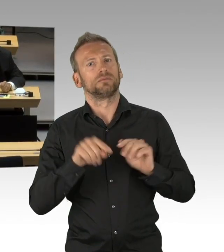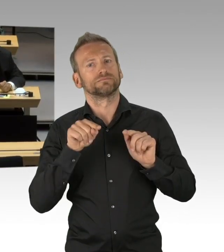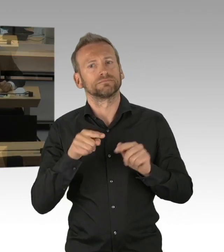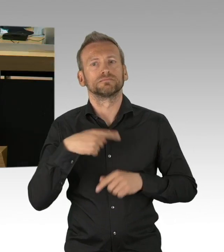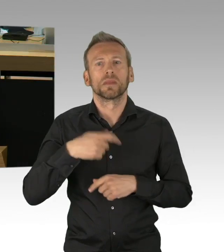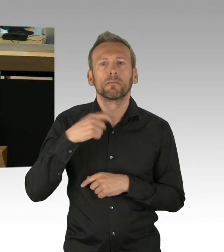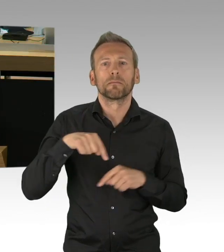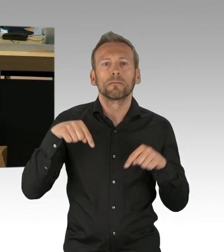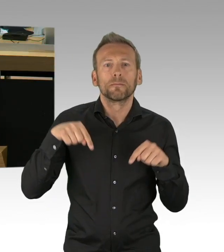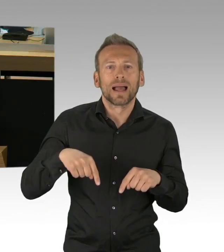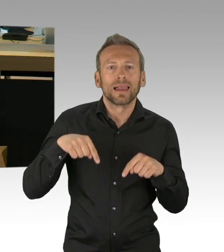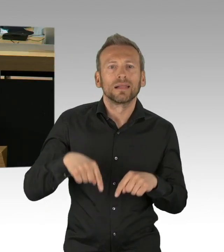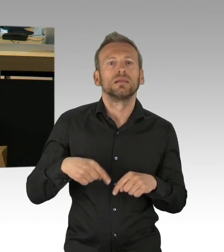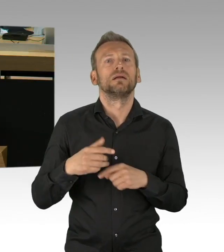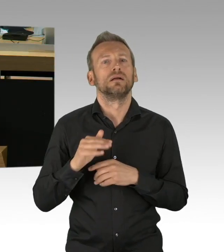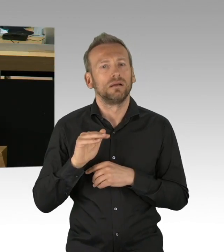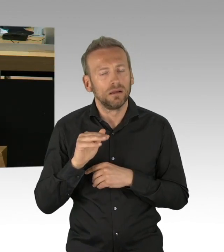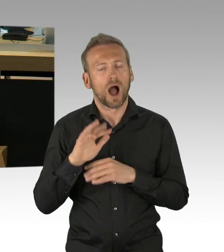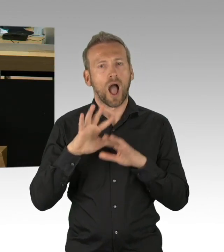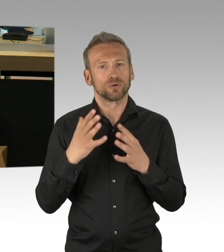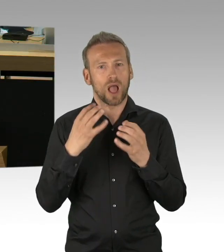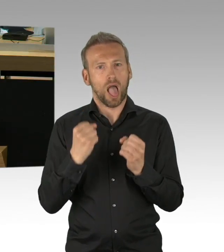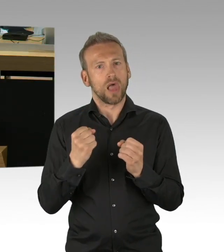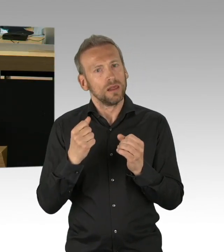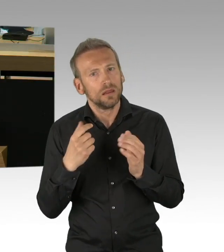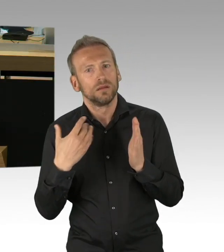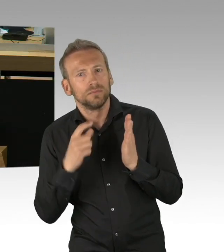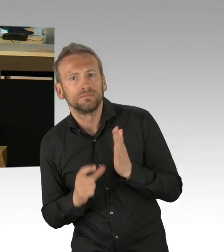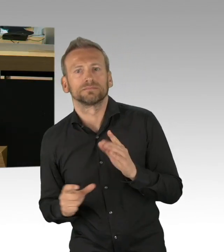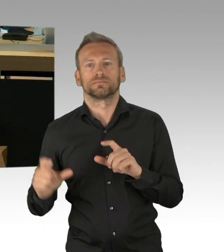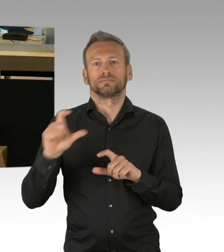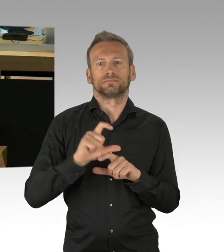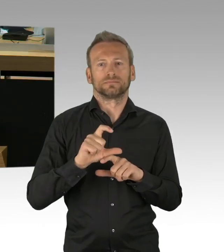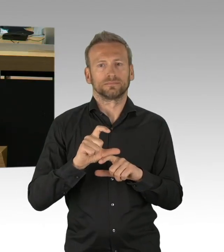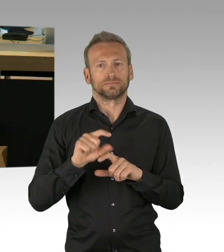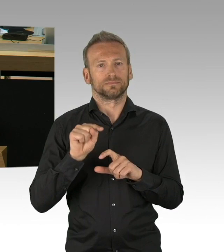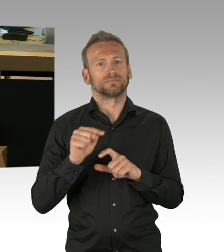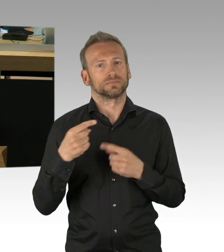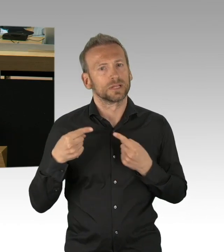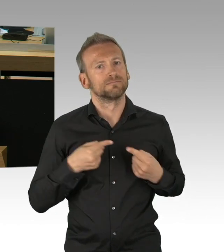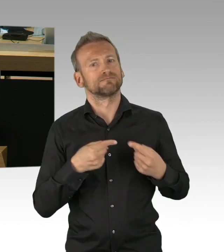der jeweiligen Lieblingskümmerer-Zielgruppen und Wunschmilieus wo am ehesten die Entkopplung kommt